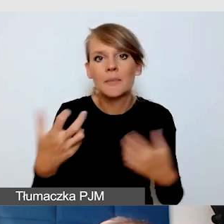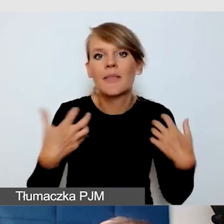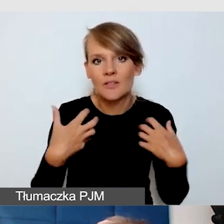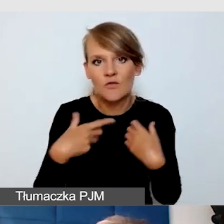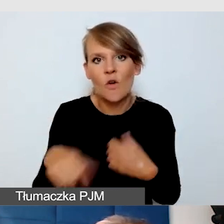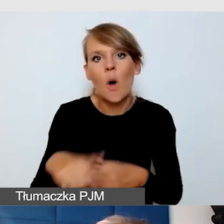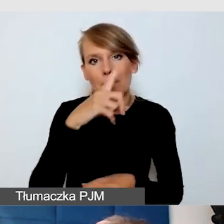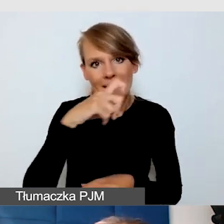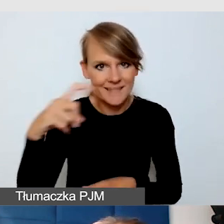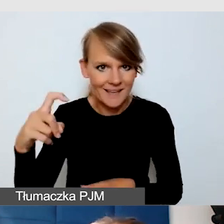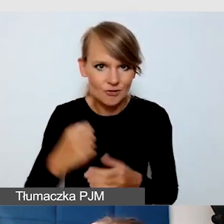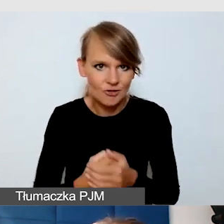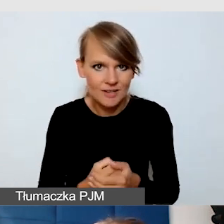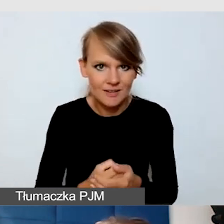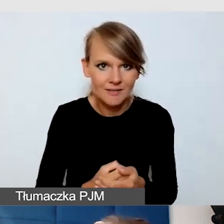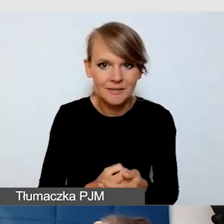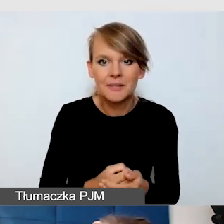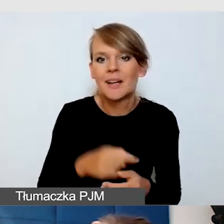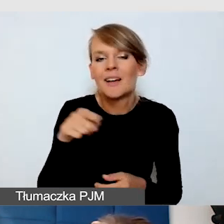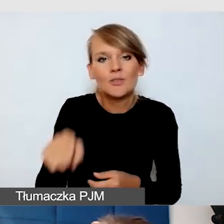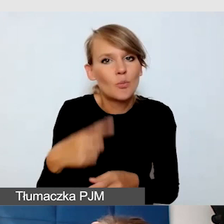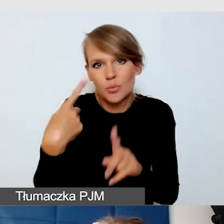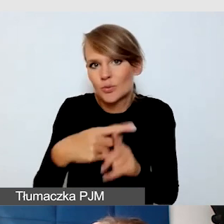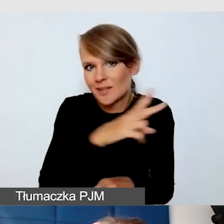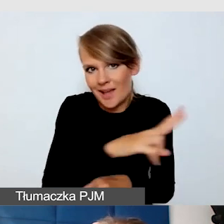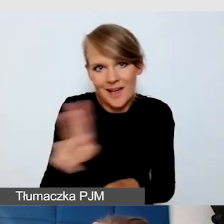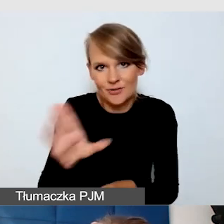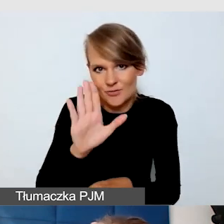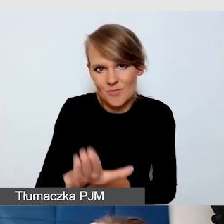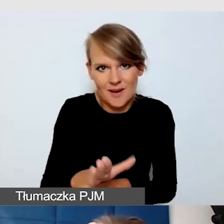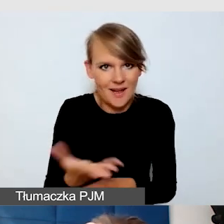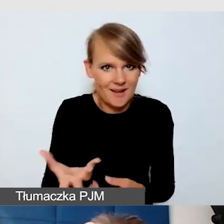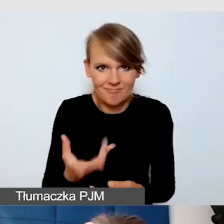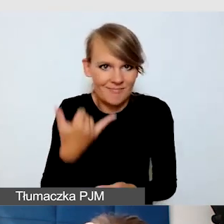Plus jest taki, że to jest program, który wszyscy mamy pod ręką, który jest szybki, jest nam znany.